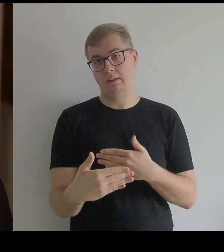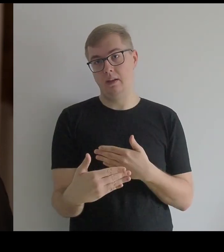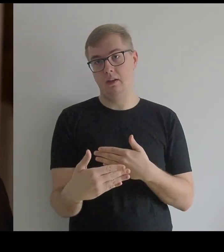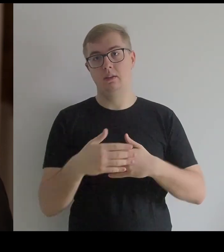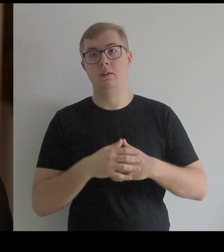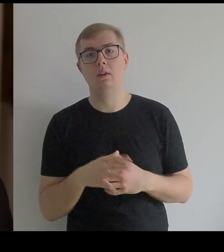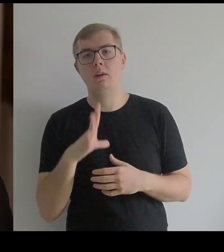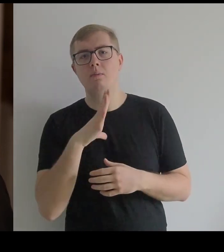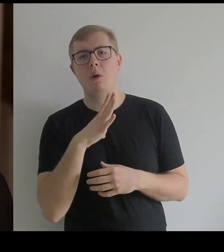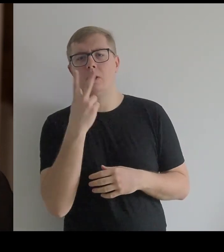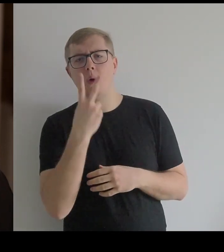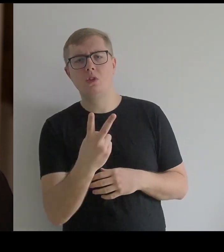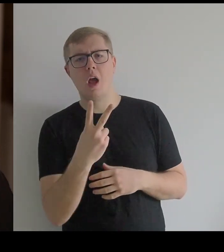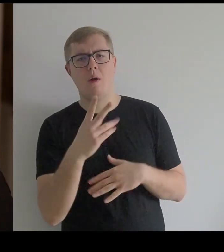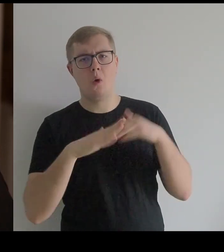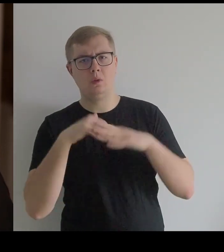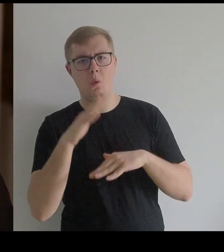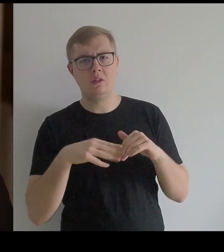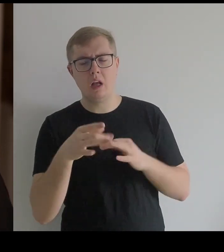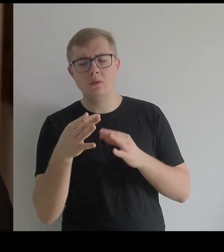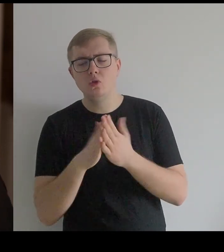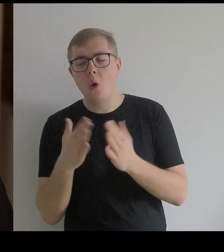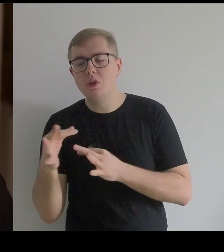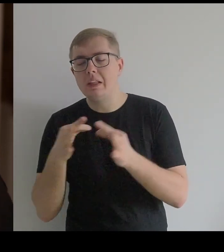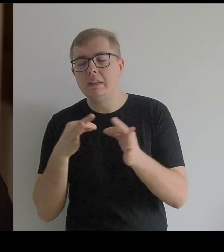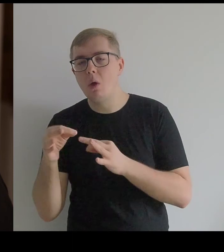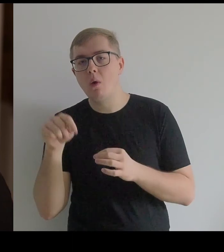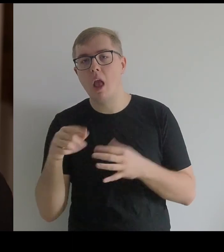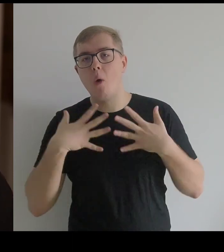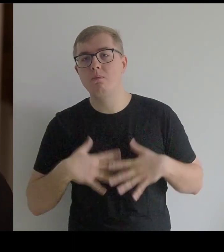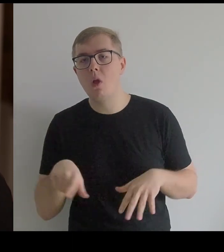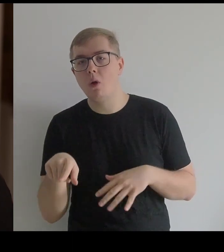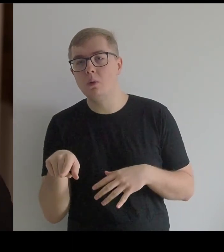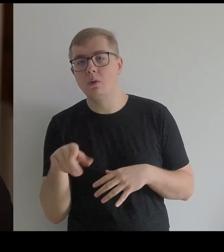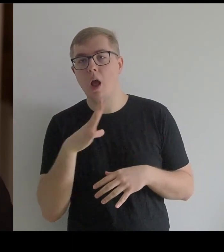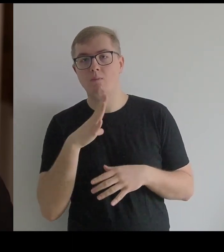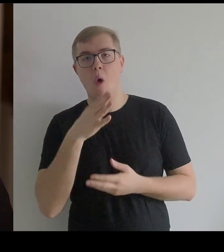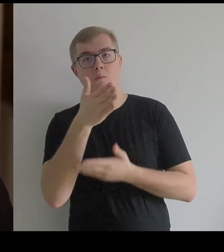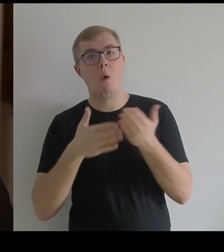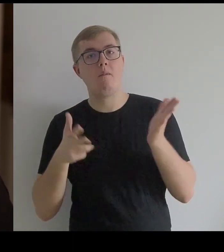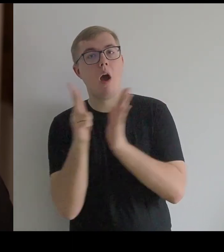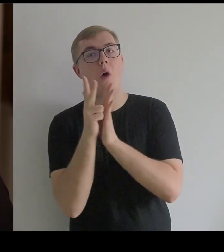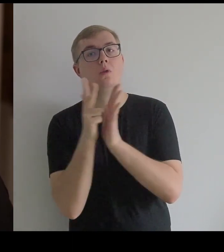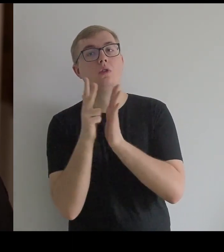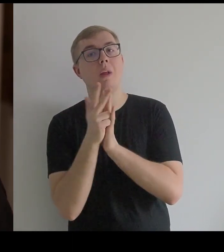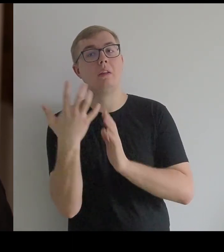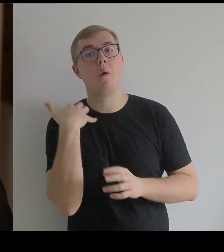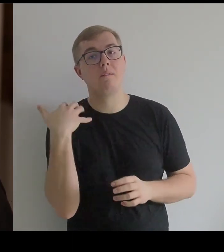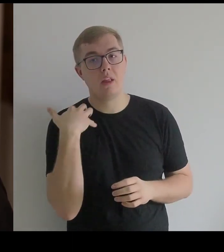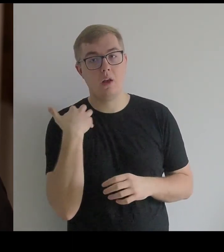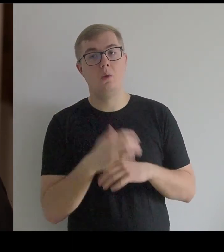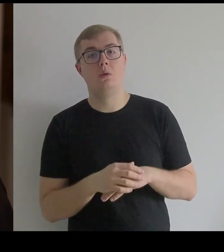Taka konstrukcja [sukni] była w książce o historii ubioru z połowy XVIII w.